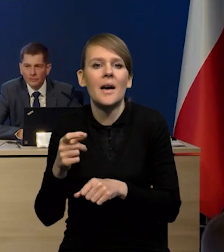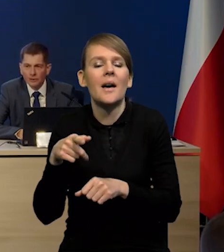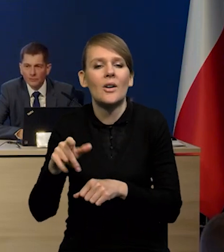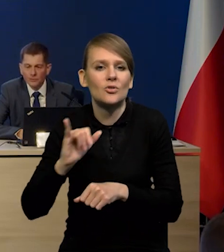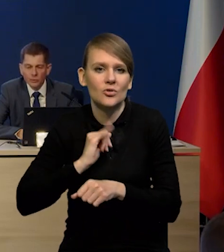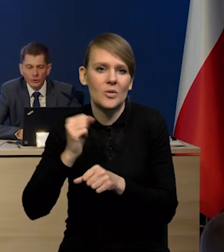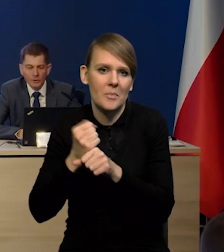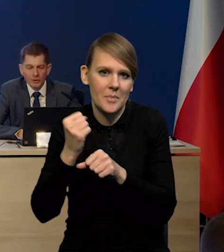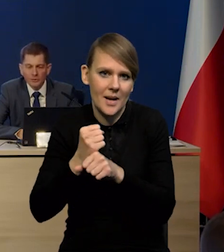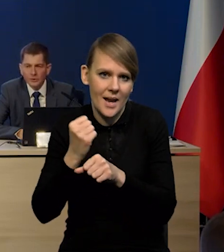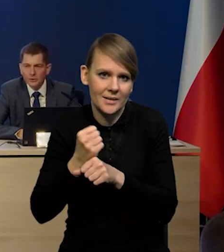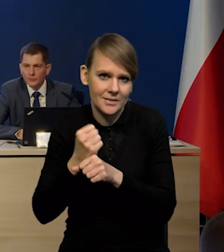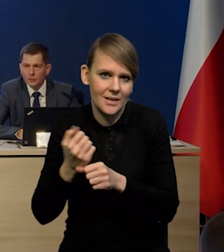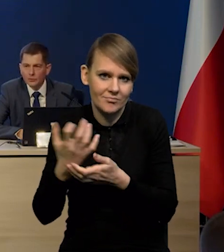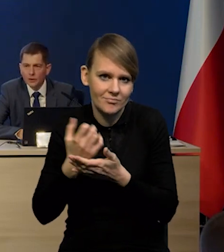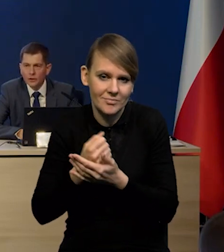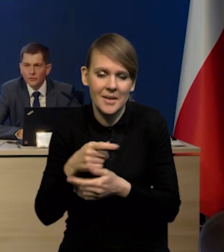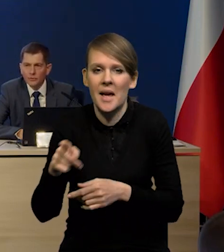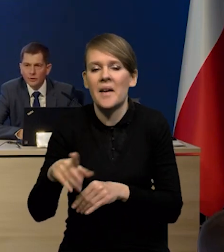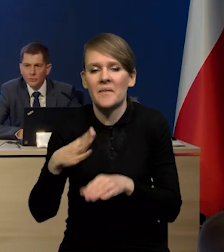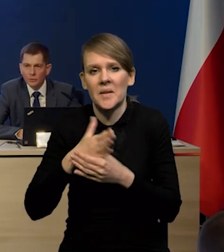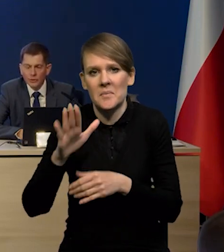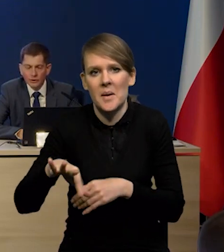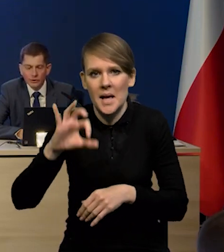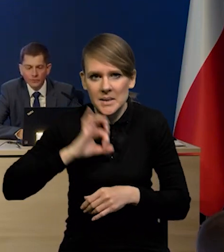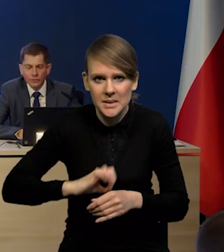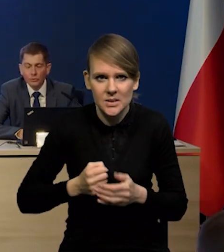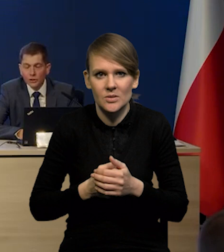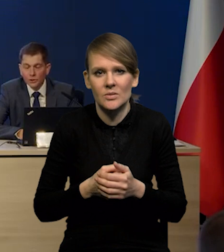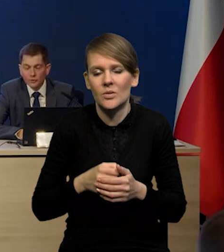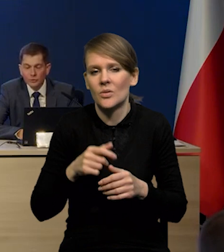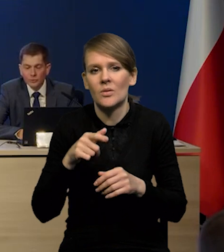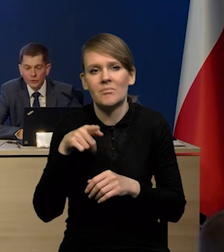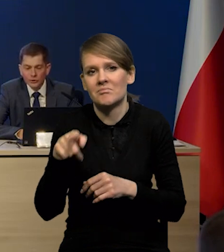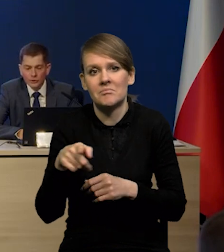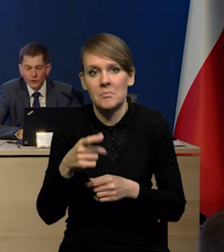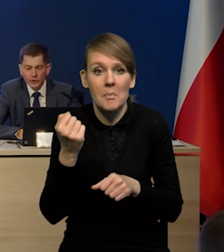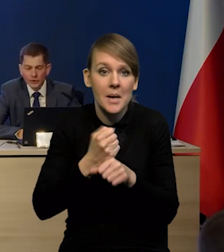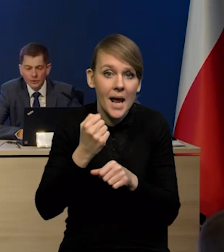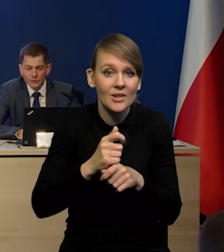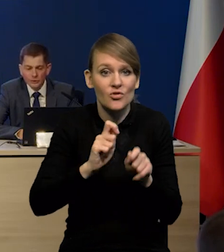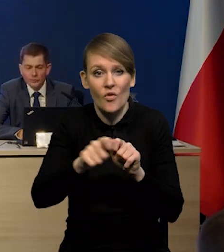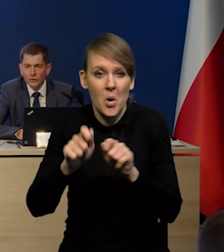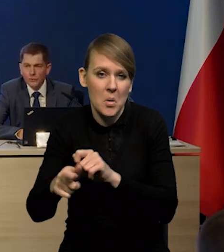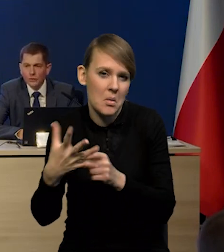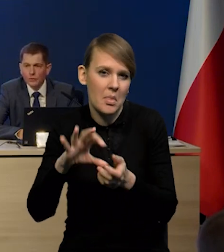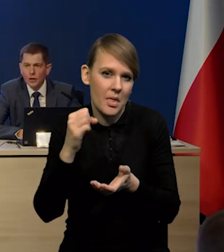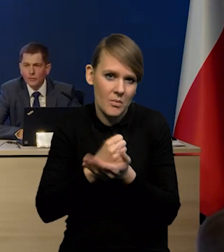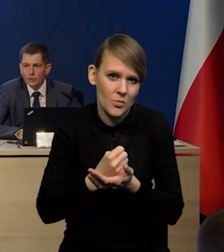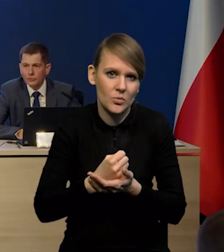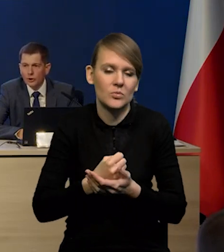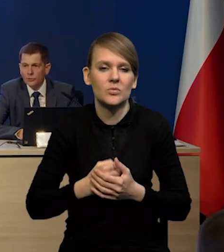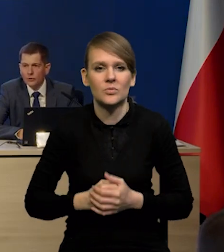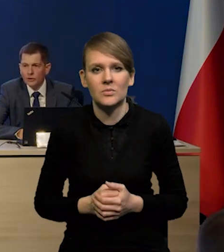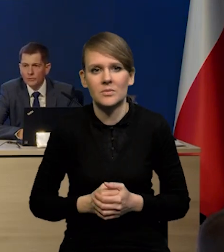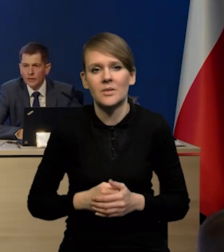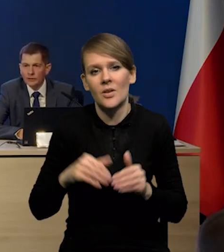Były też bardzo dobre zyski firm. Firmy nie muszą koniecznie, czy duża część firm nie musi koniecznie zwalniać pracowników. W związku z tym może to być chomikowanie pracy